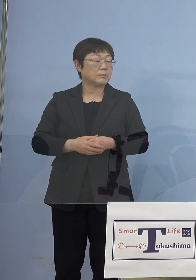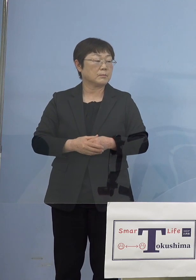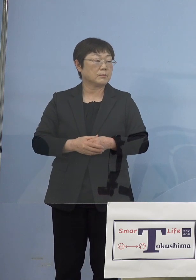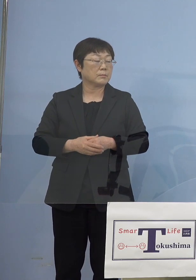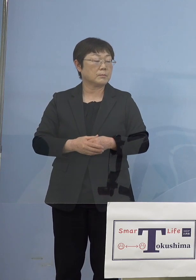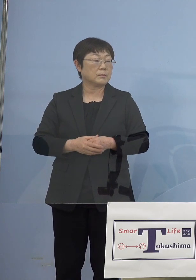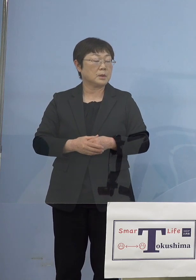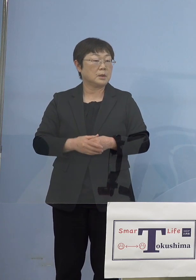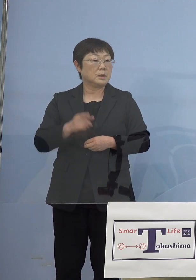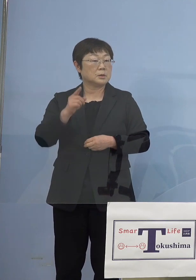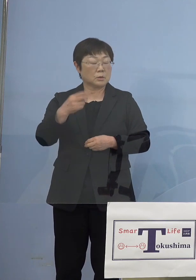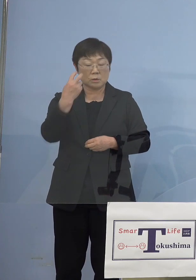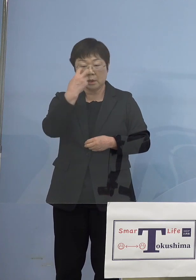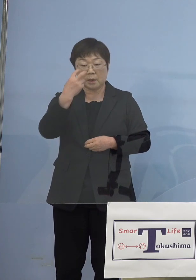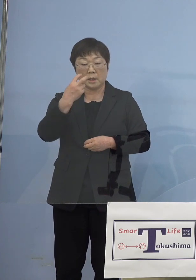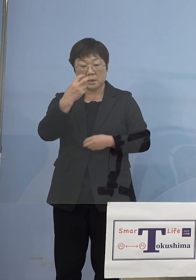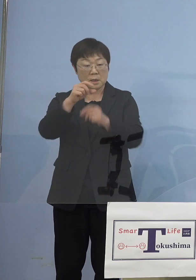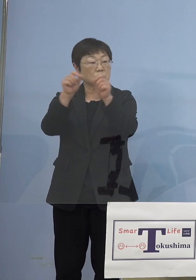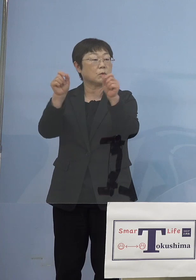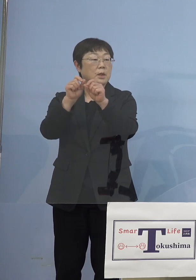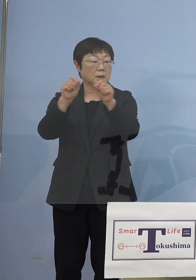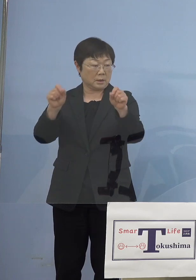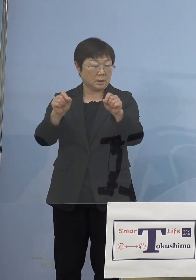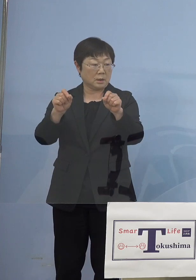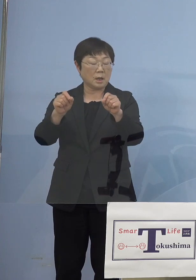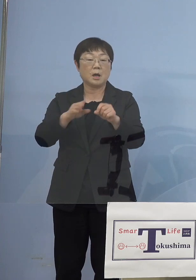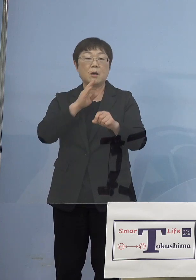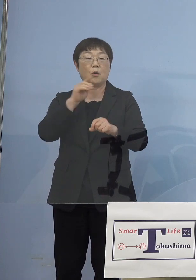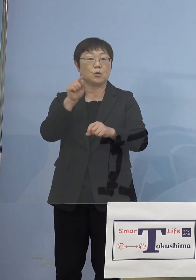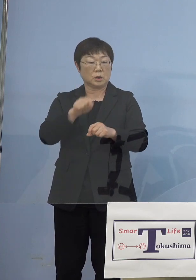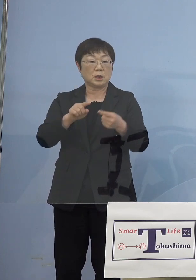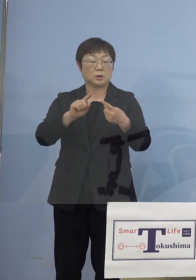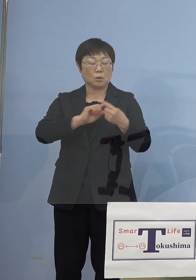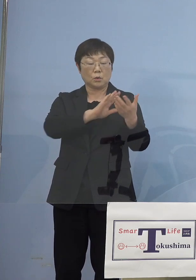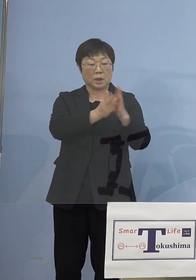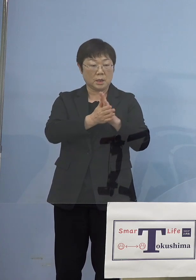そしてそこで検査をした結果が ご本人と県と両方に来る